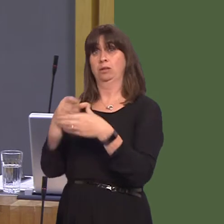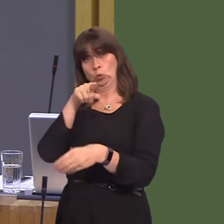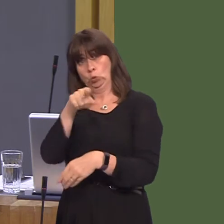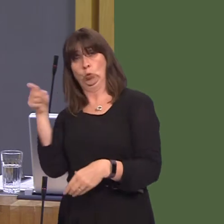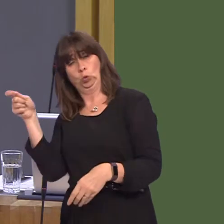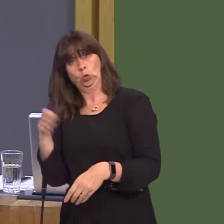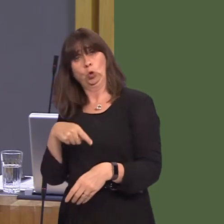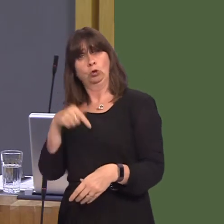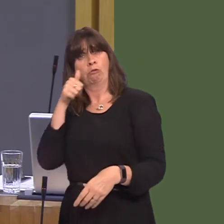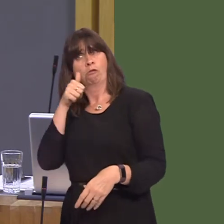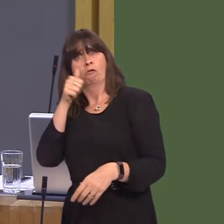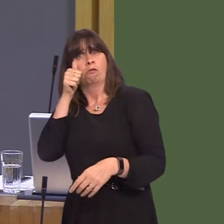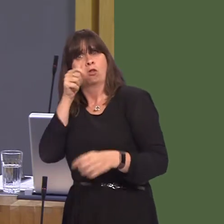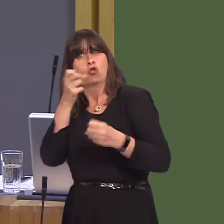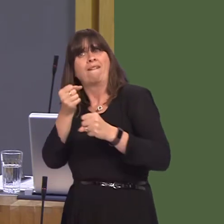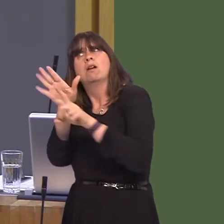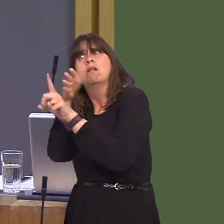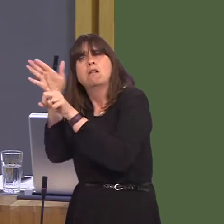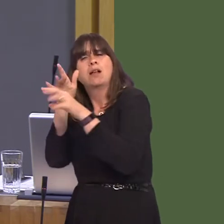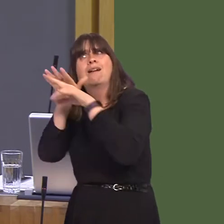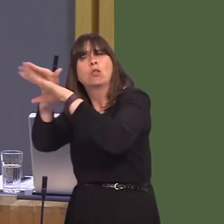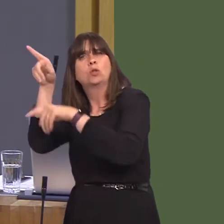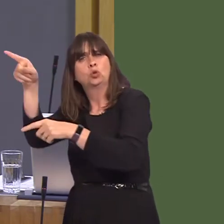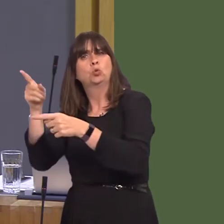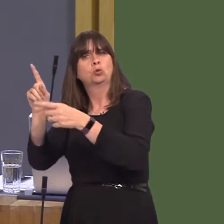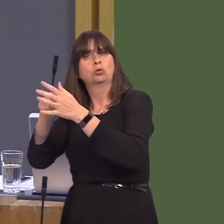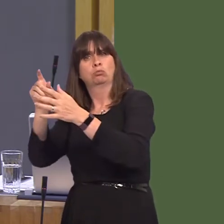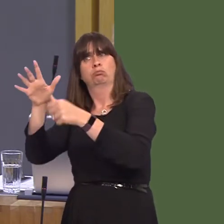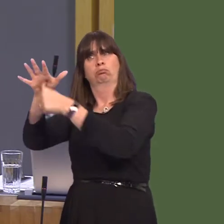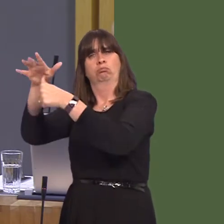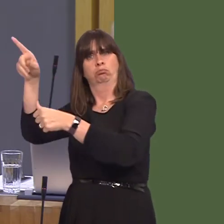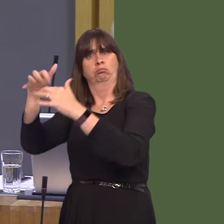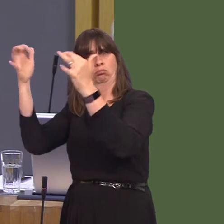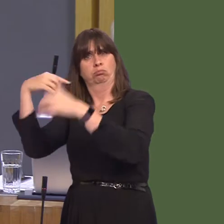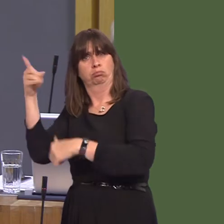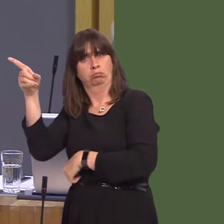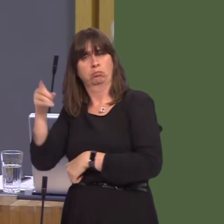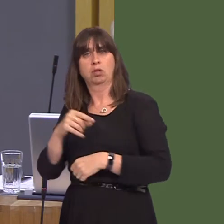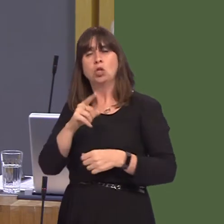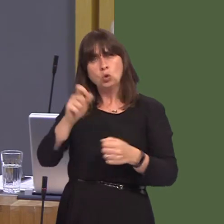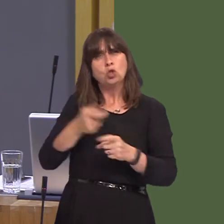have some influence. Now, Plaid Cymru MPs will tomorrow vote to save jobs and our economy